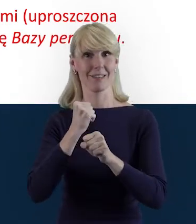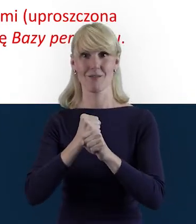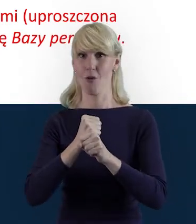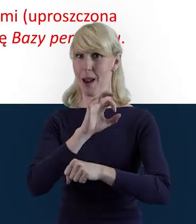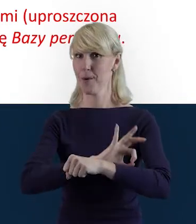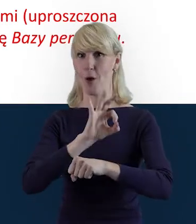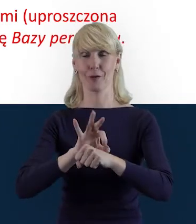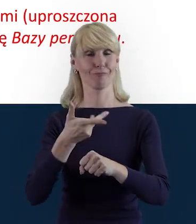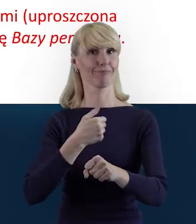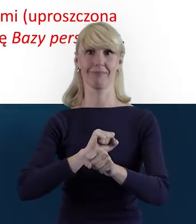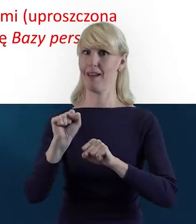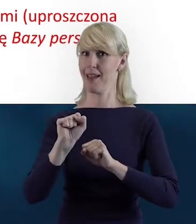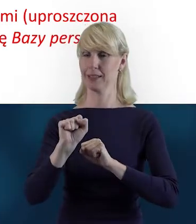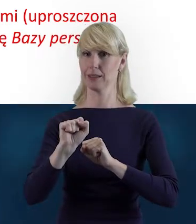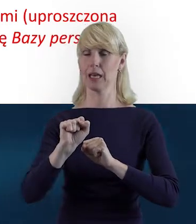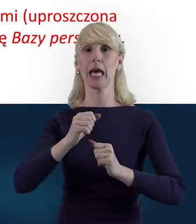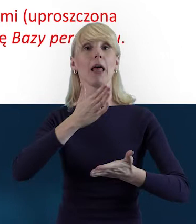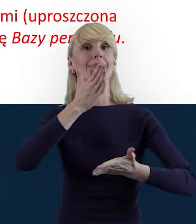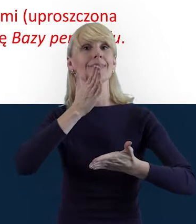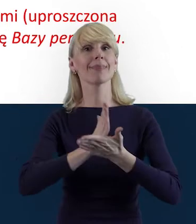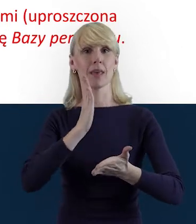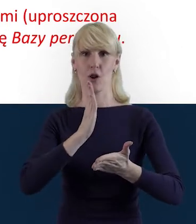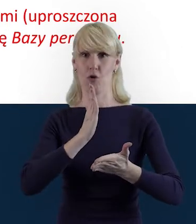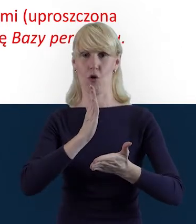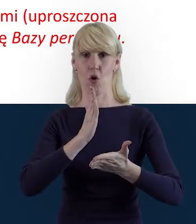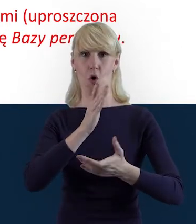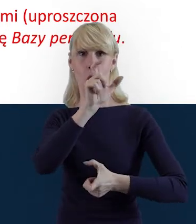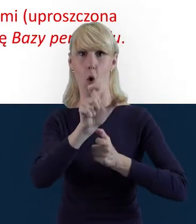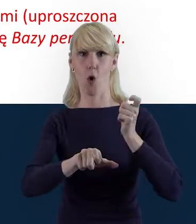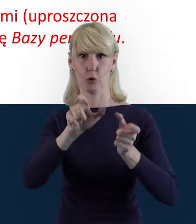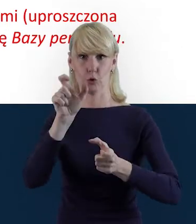że do Bazy Personelu wprowadzane są wyłącznie dane osób,